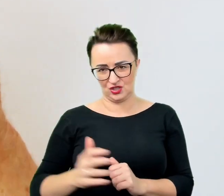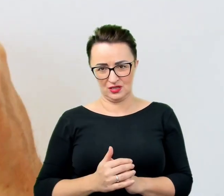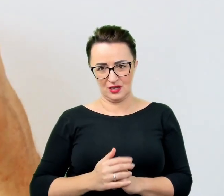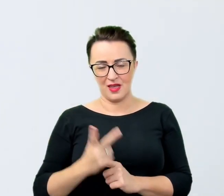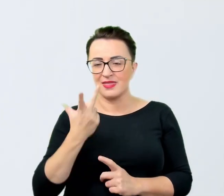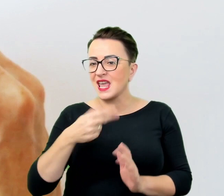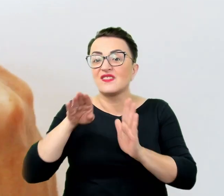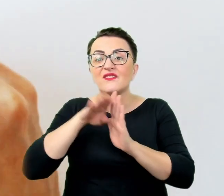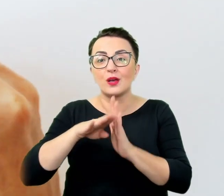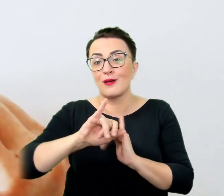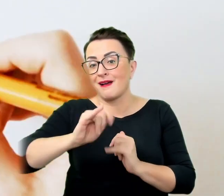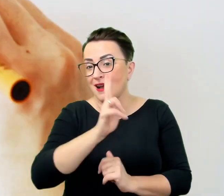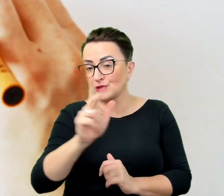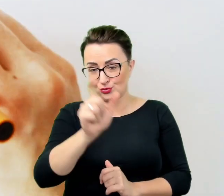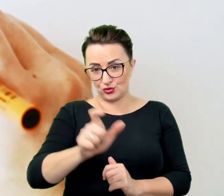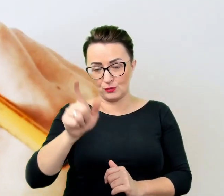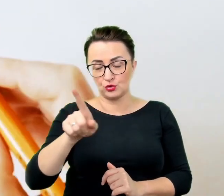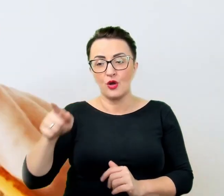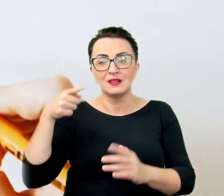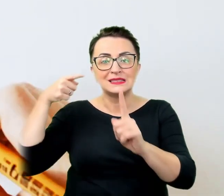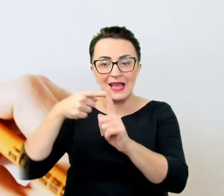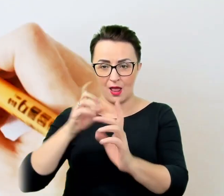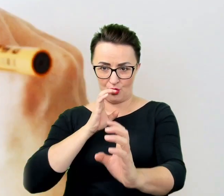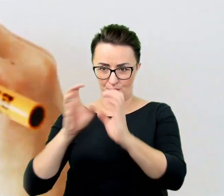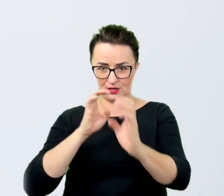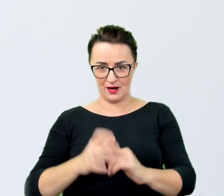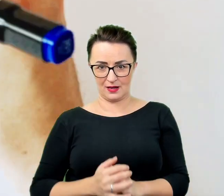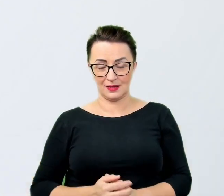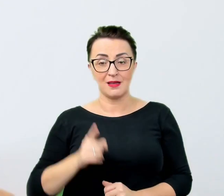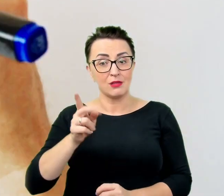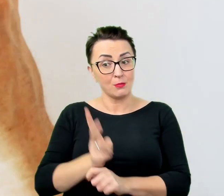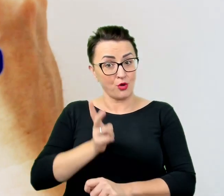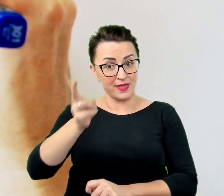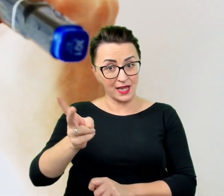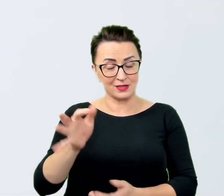I takie podejście zapewni owocną i satysfakcjonującą obie strony rozmowę.